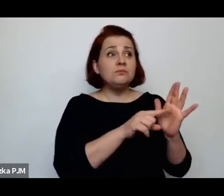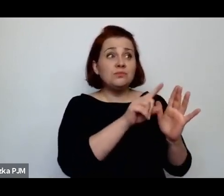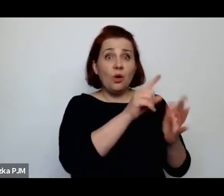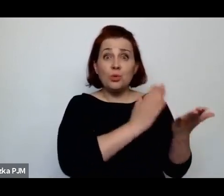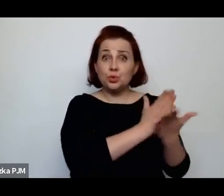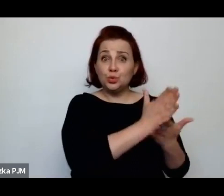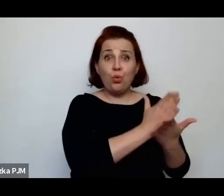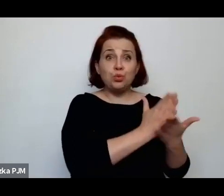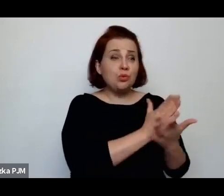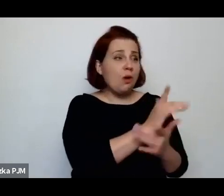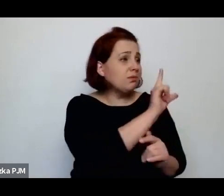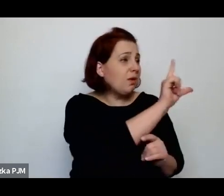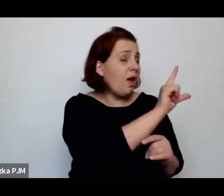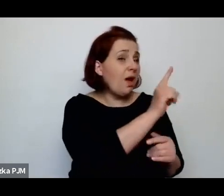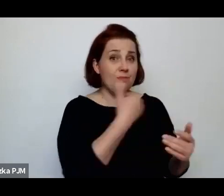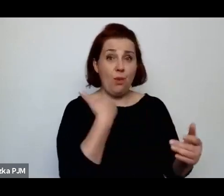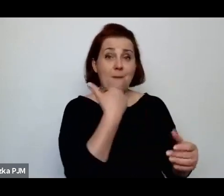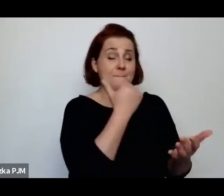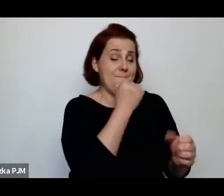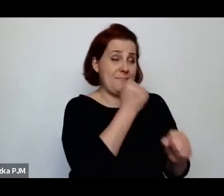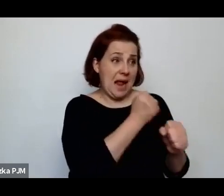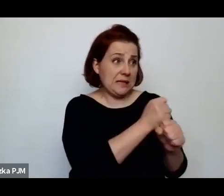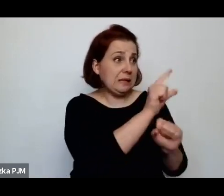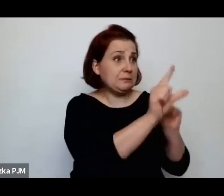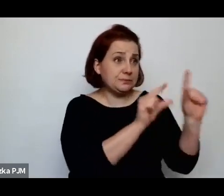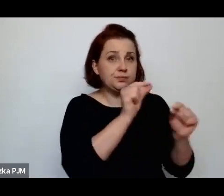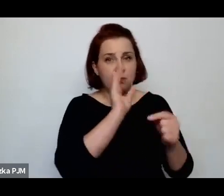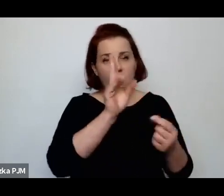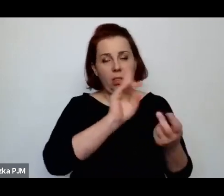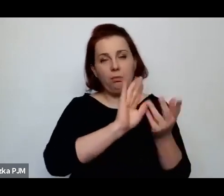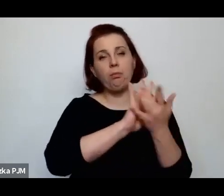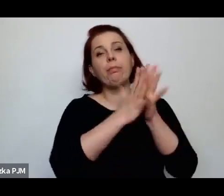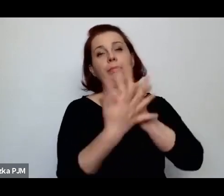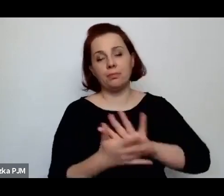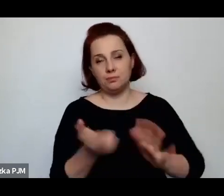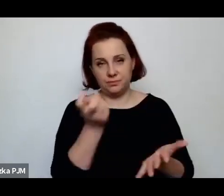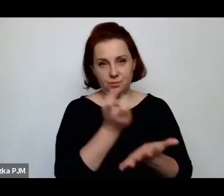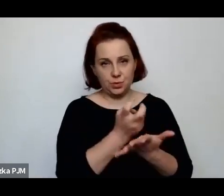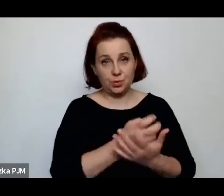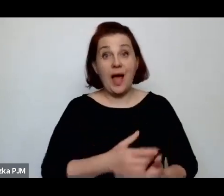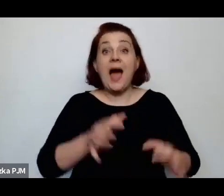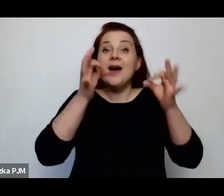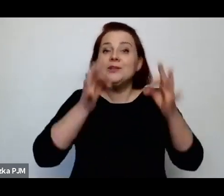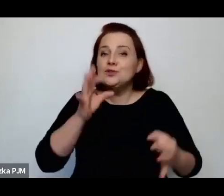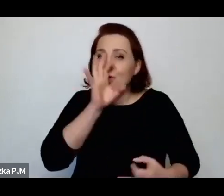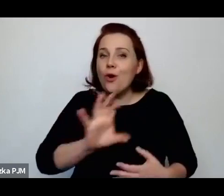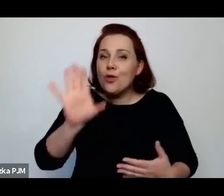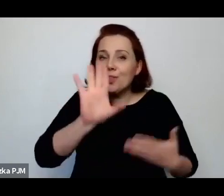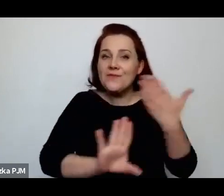Notabene, ponieważ oglądałam, którą Pani przygotowała